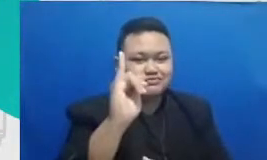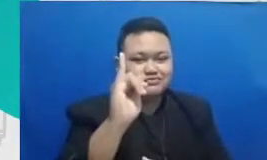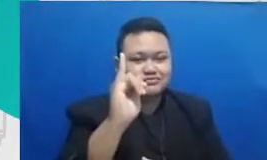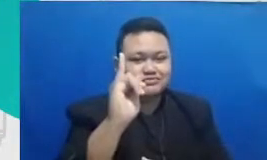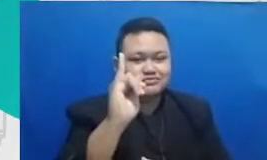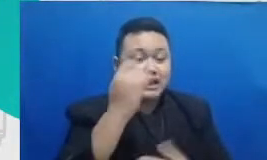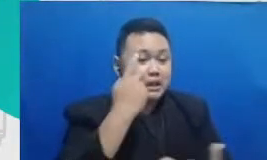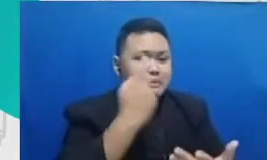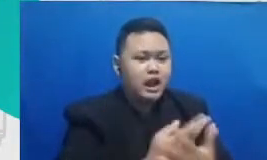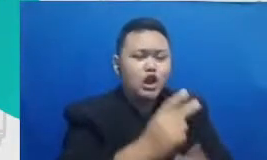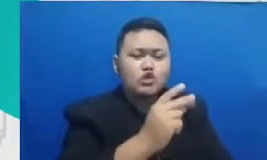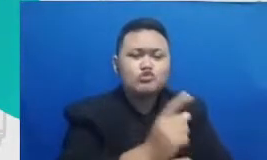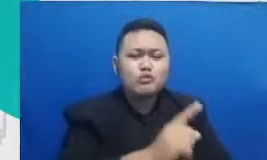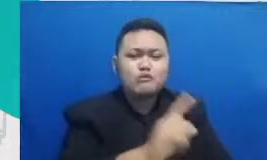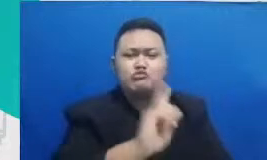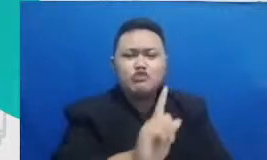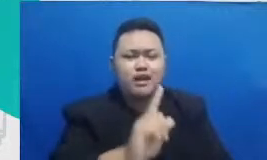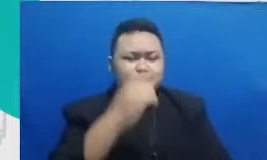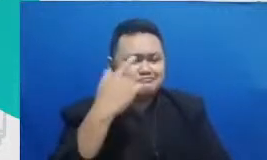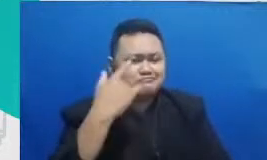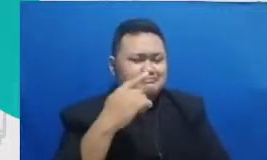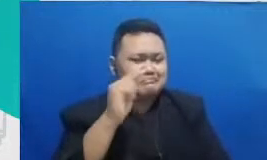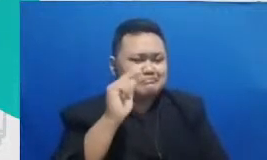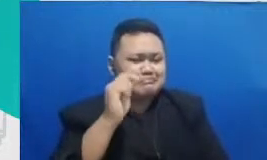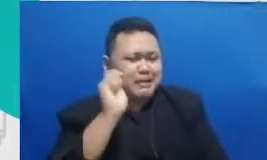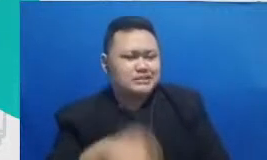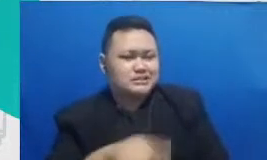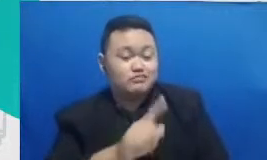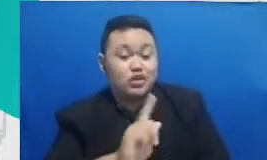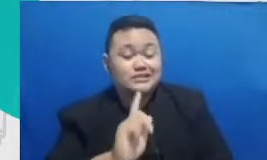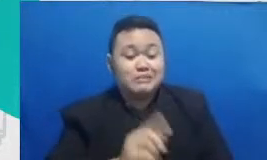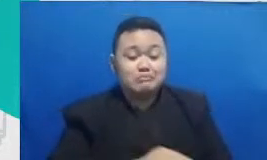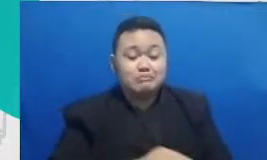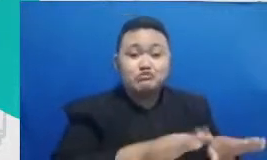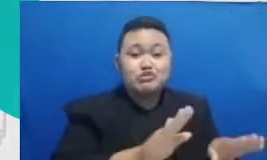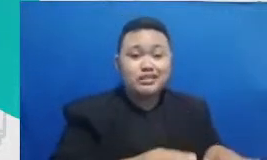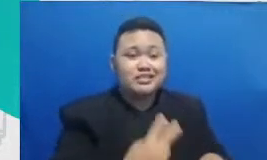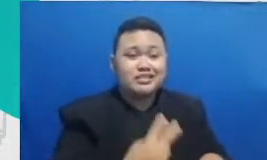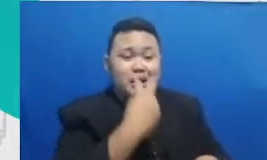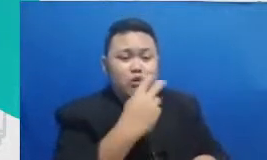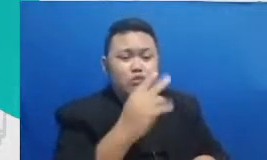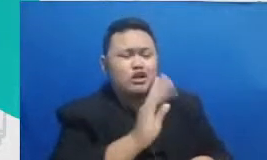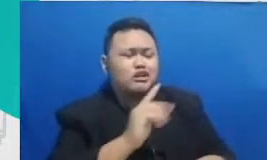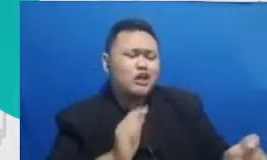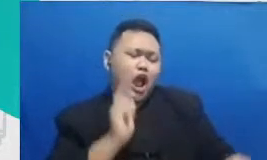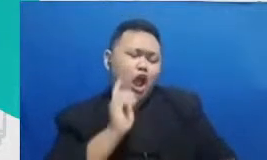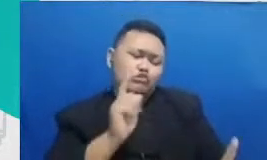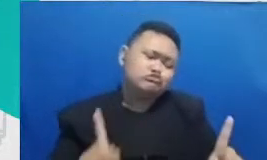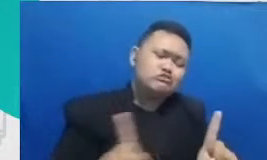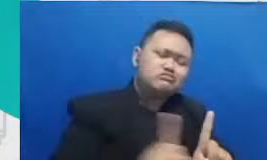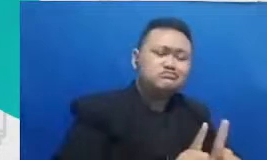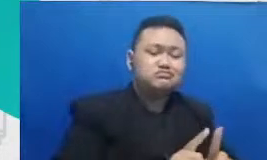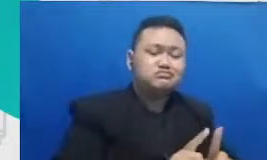hal yang absolut karena murid bukan kerbau yang harus serba nurut kelas Bukan Untuk menyucikan